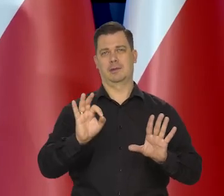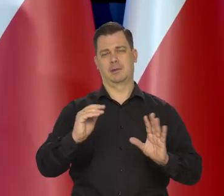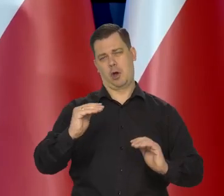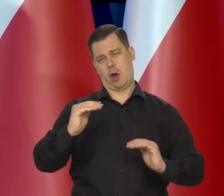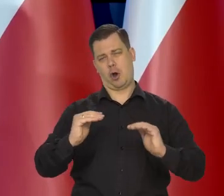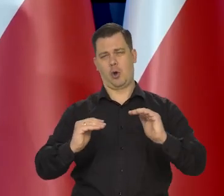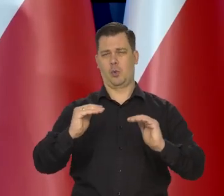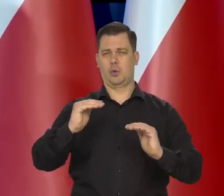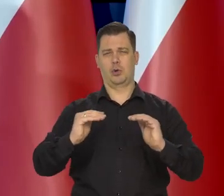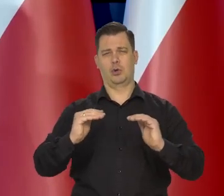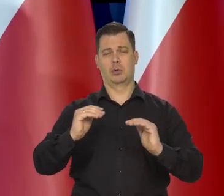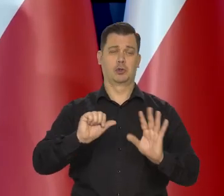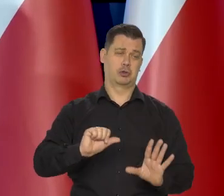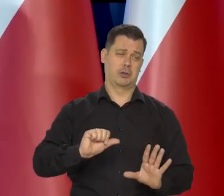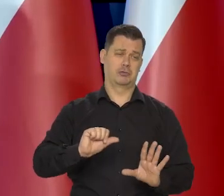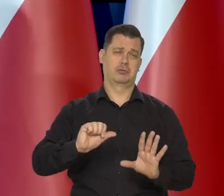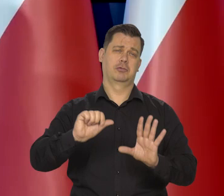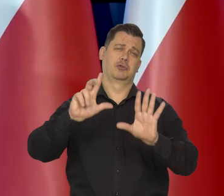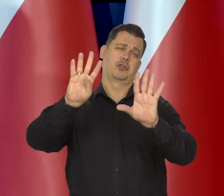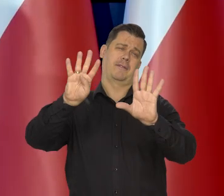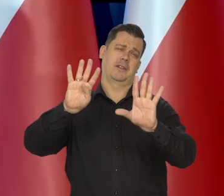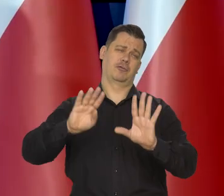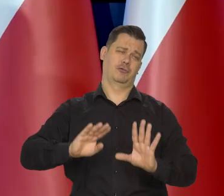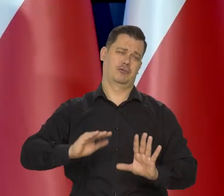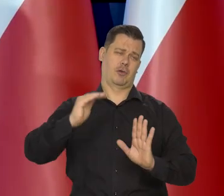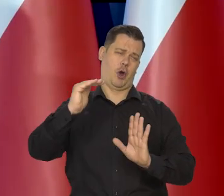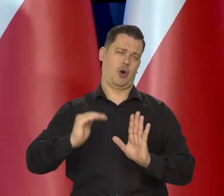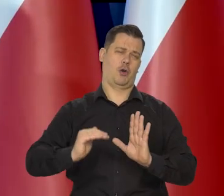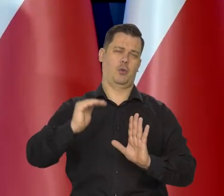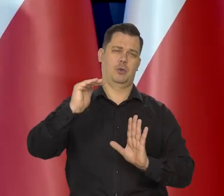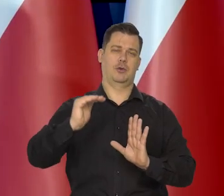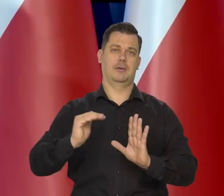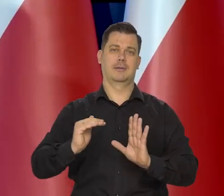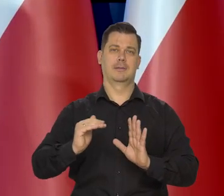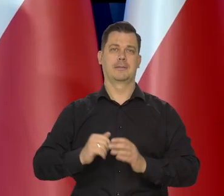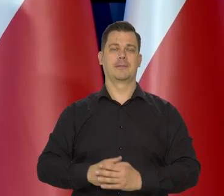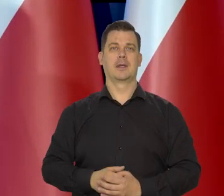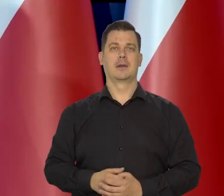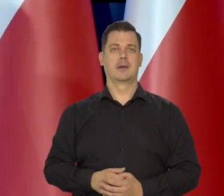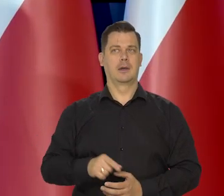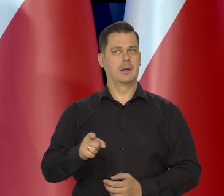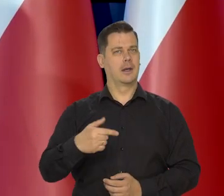a ona gdzieś tam będzie w przedziale 6,9. I tego się trzymajmy.